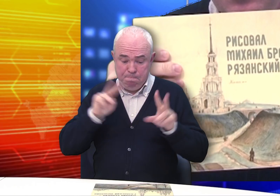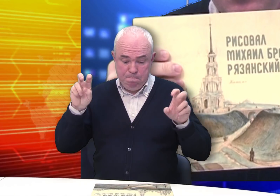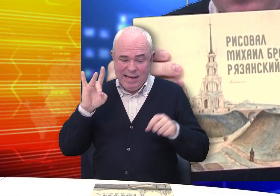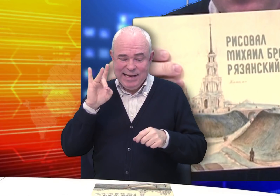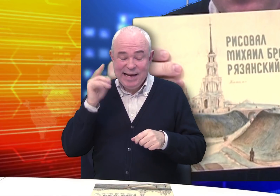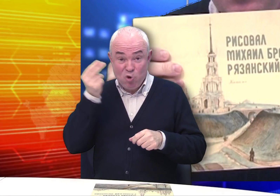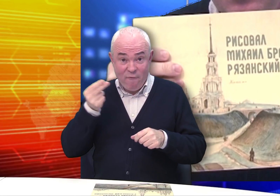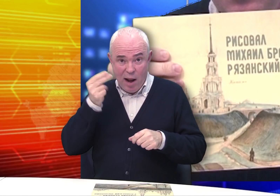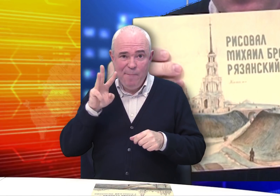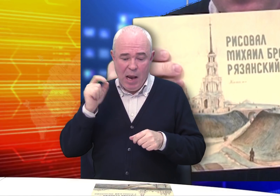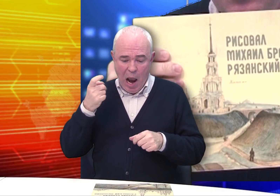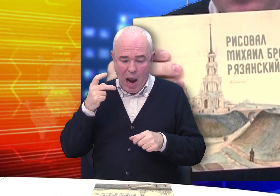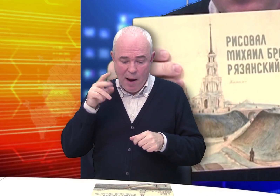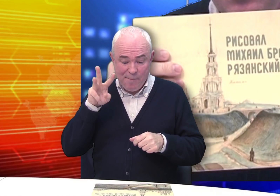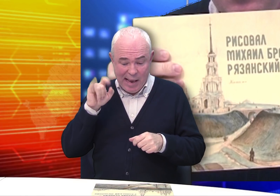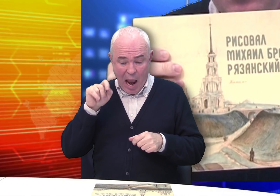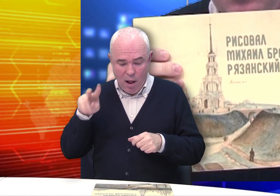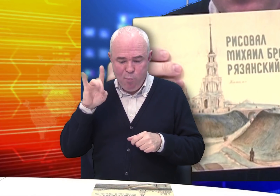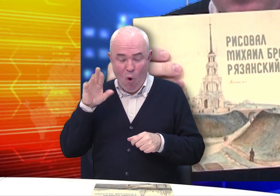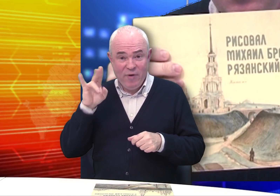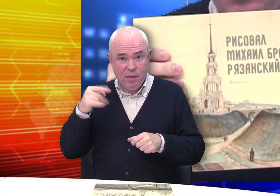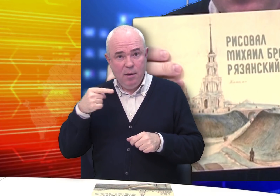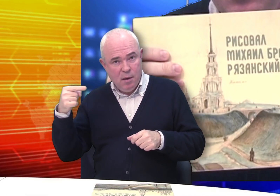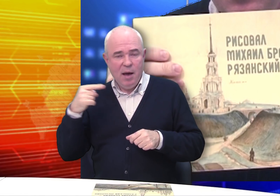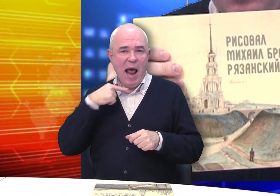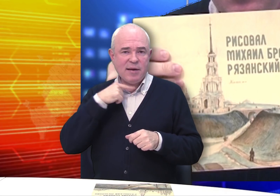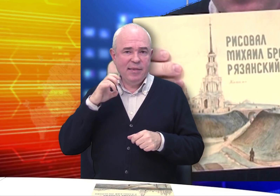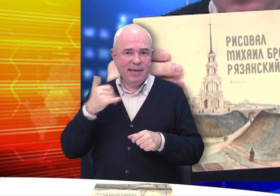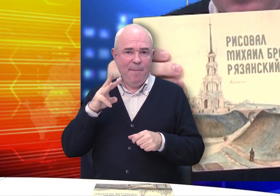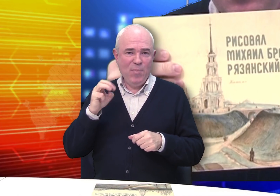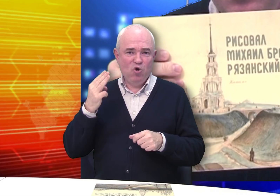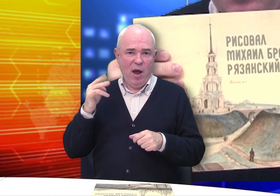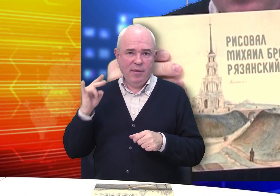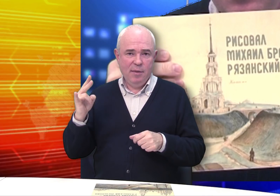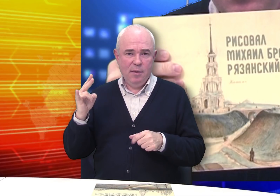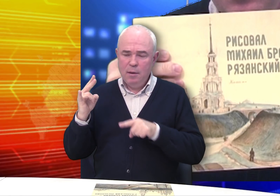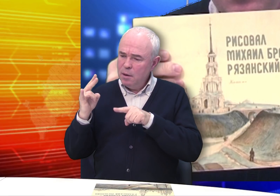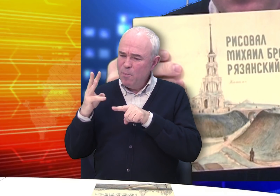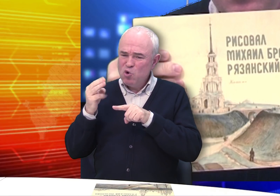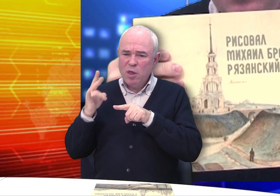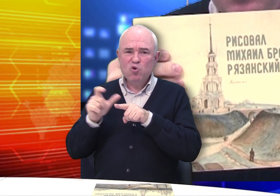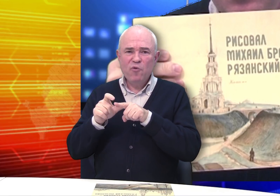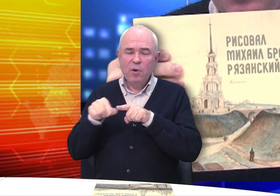На обложке – «Рисовал рязанский мещанин Михаил Бровкин».